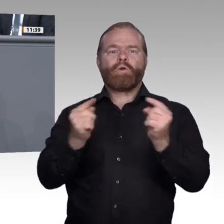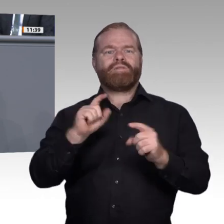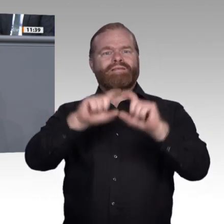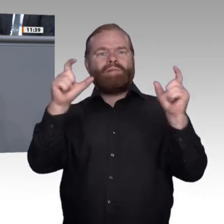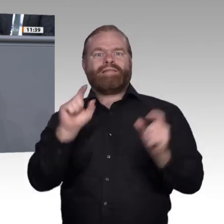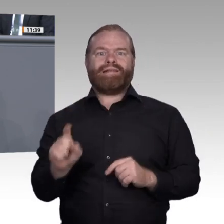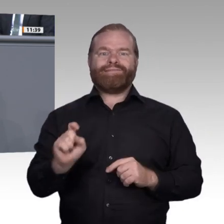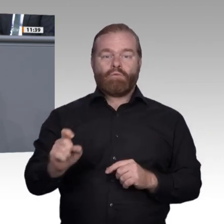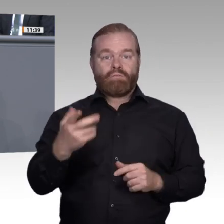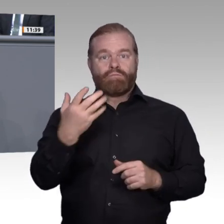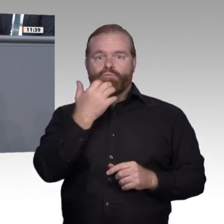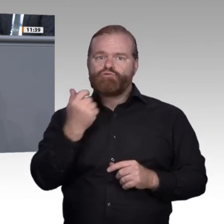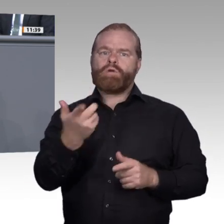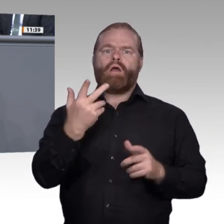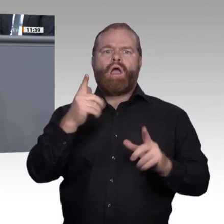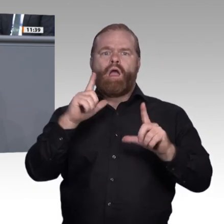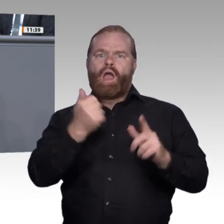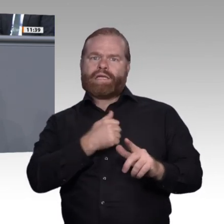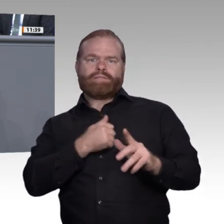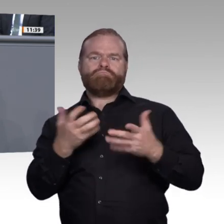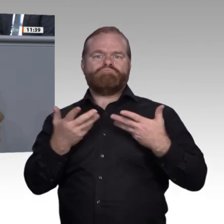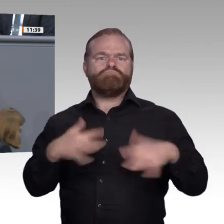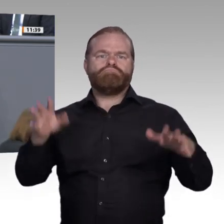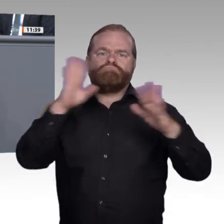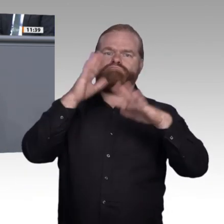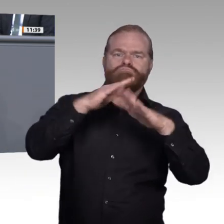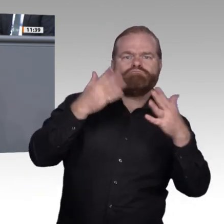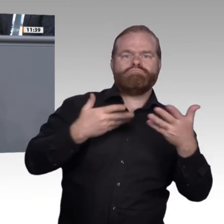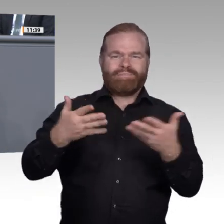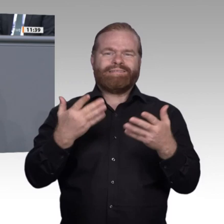zu dem Schluss, dass wir in Deutschland die bisherigen Entwicklungen auf diesem